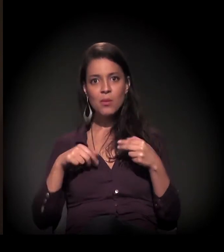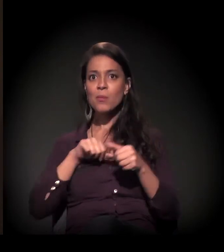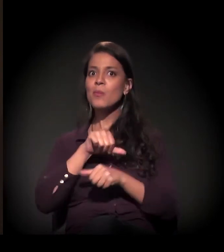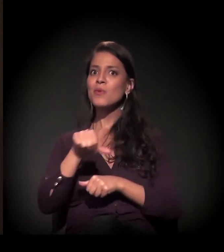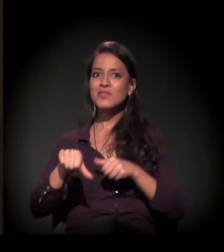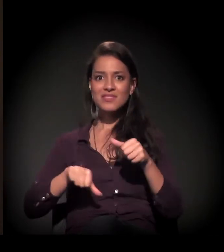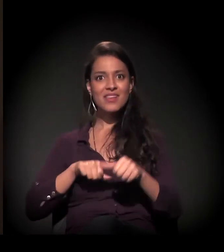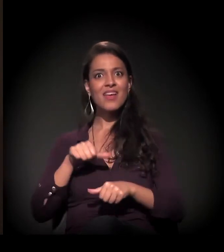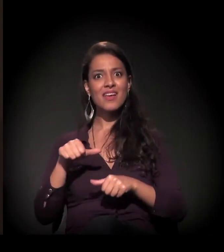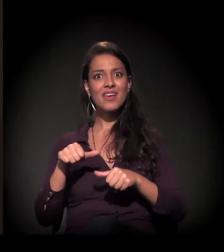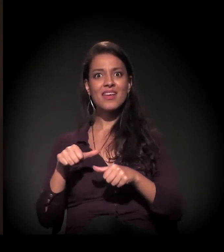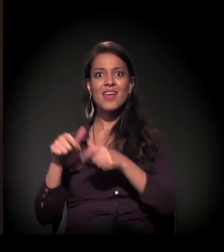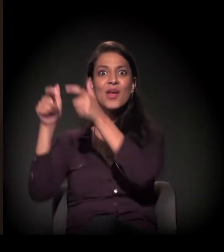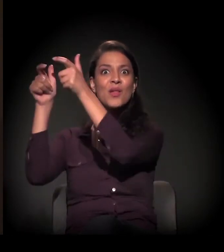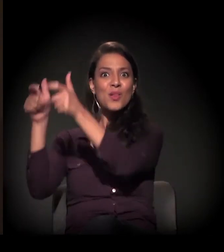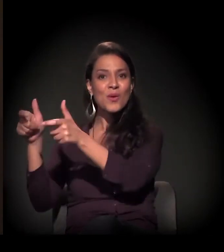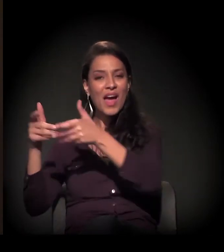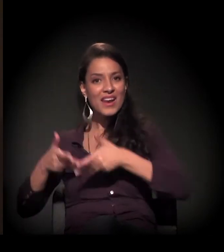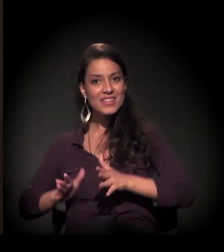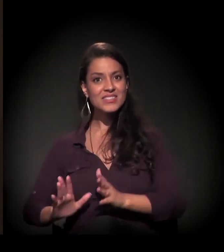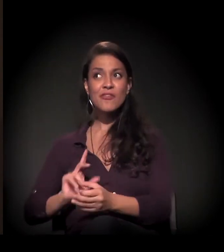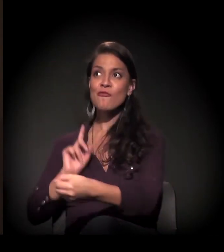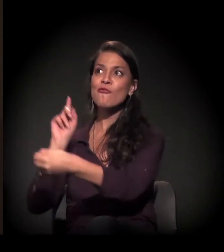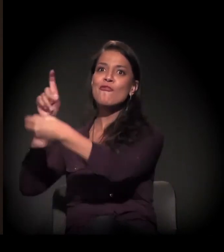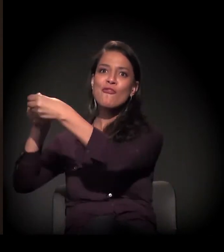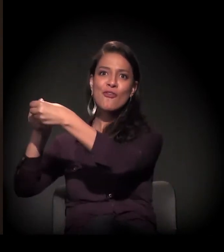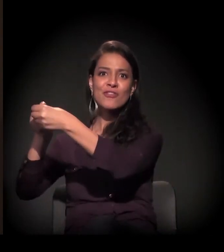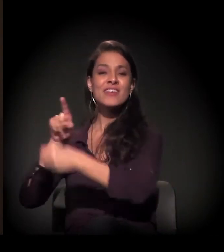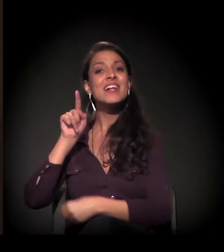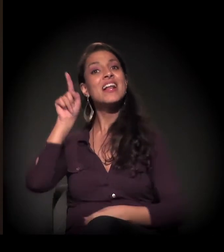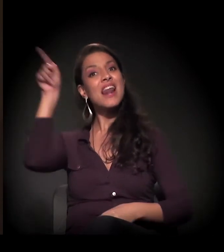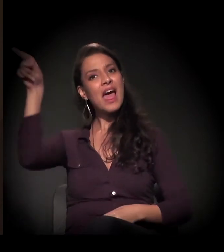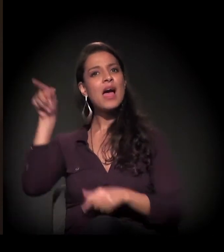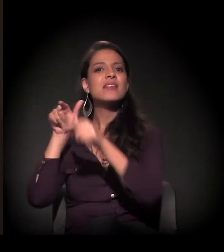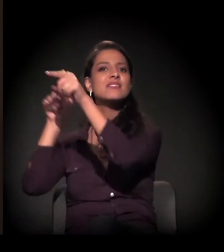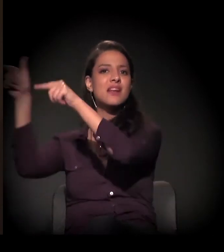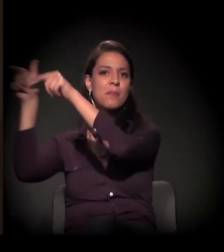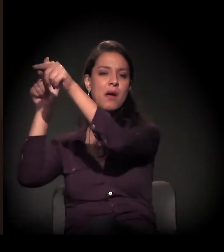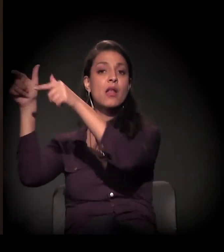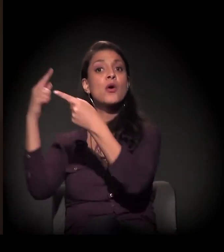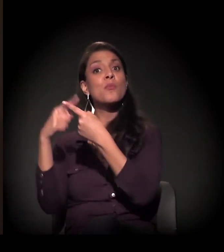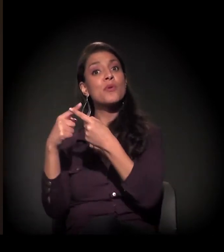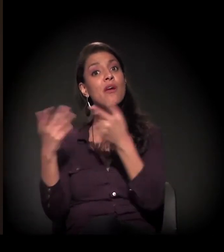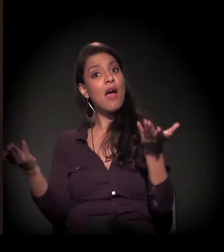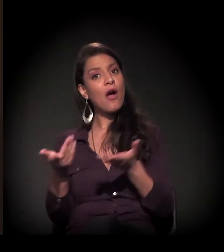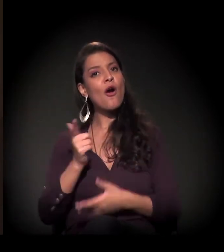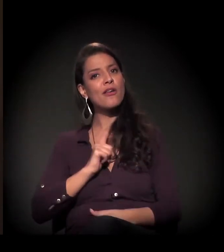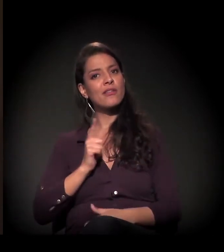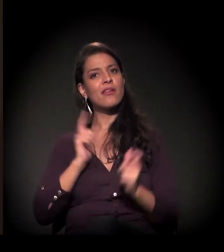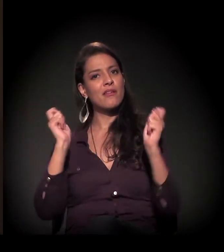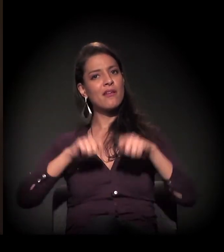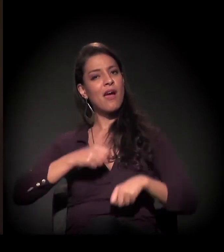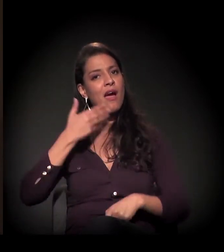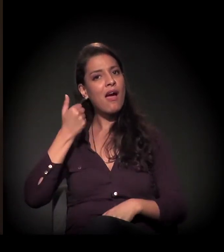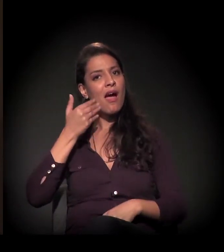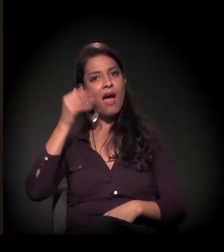"Eu mudei, eu vou voltar para a minha terra e lá vou fazer o meu trabalho porque agora eu saio daqui capacitado".